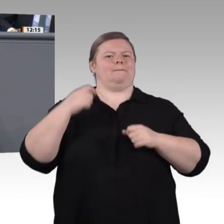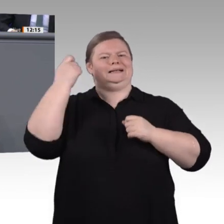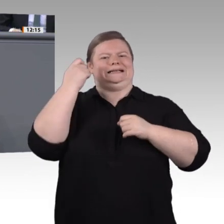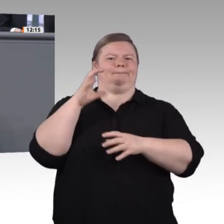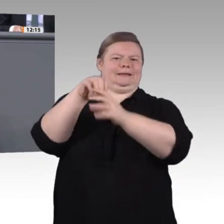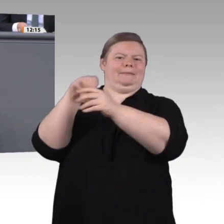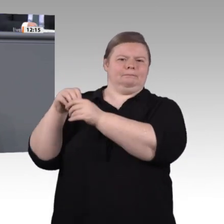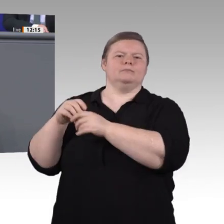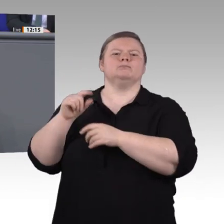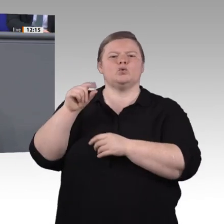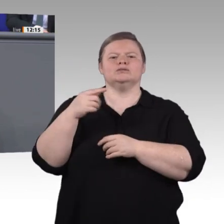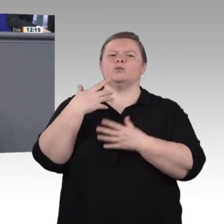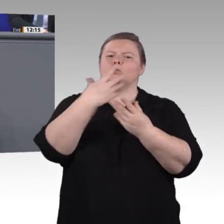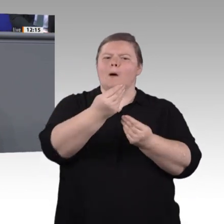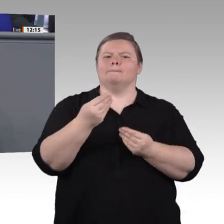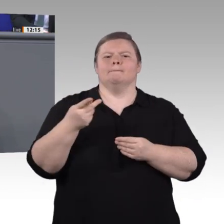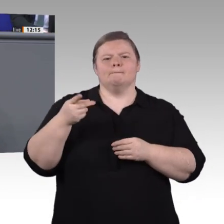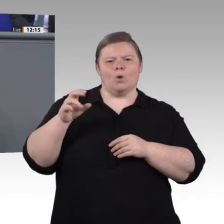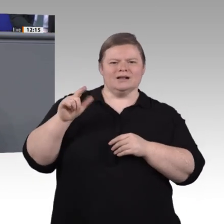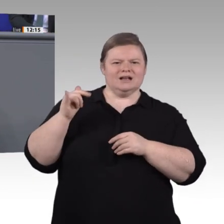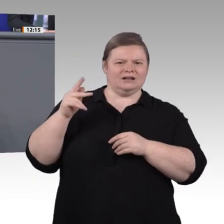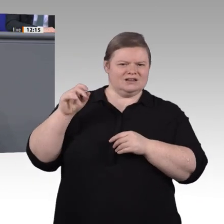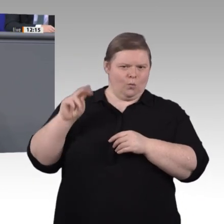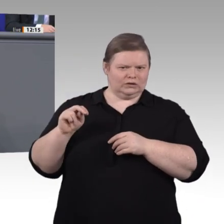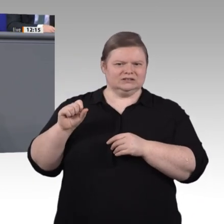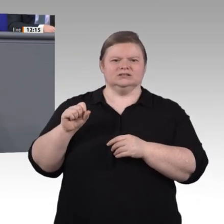einer Hochschule. Der Unterschied zum dualem Studium: Wer trial studiert, erwirbt zusätzlich